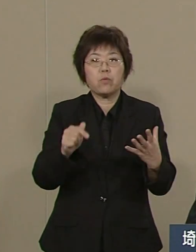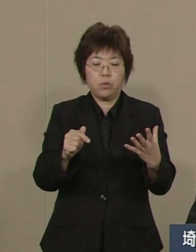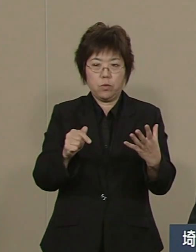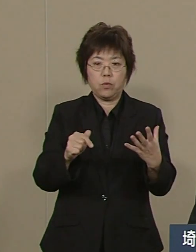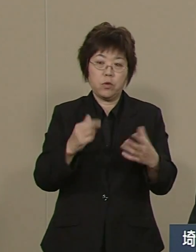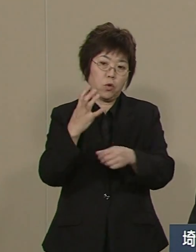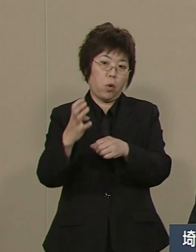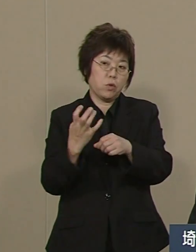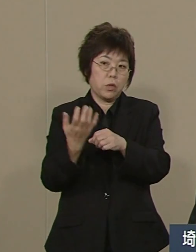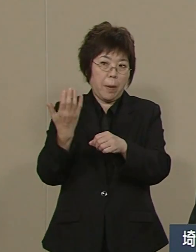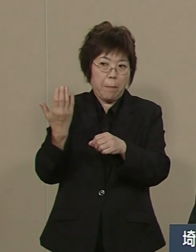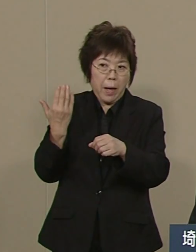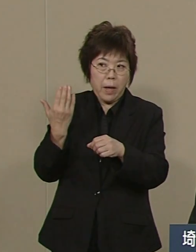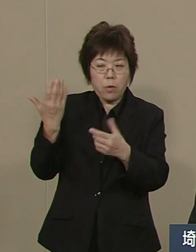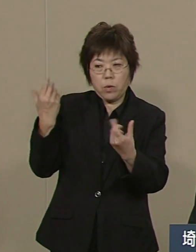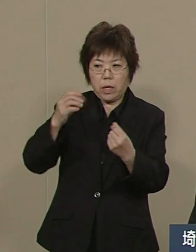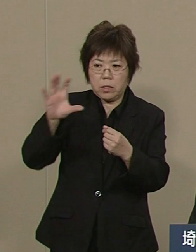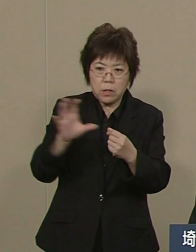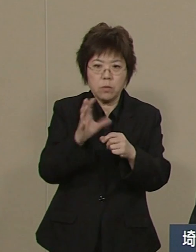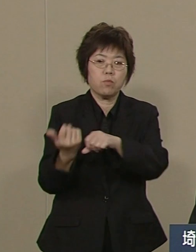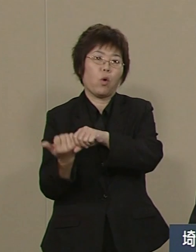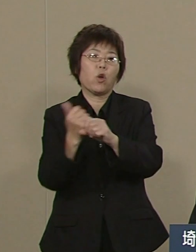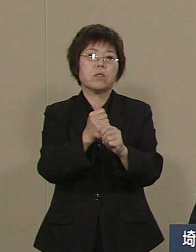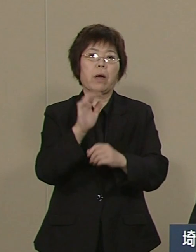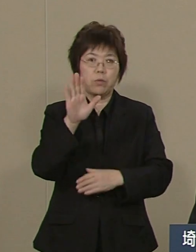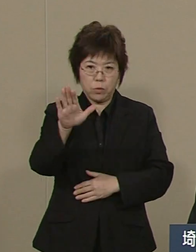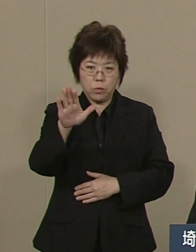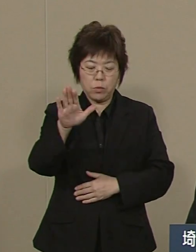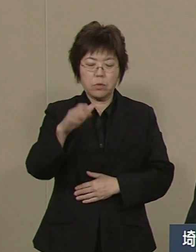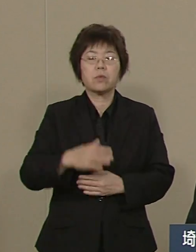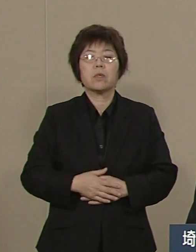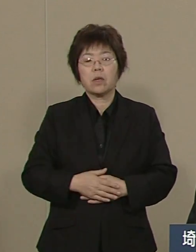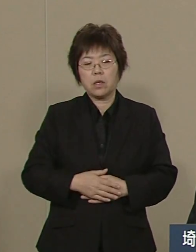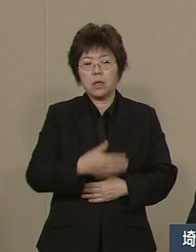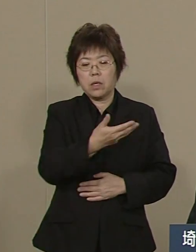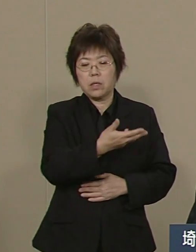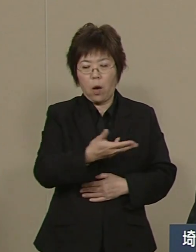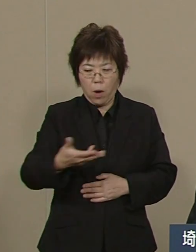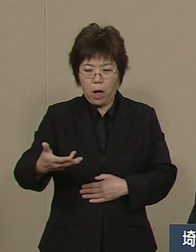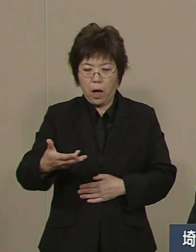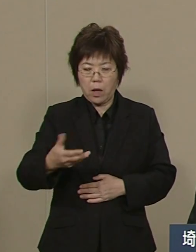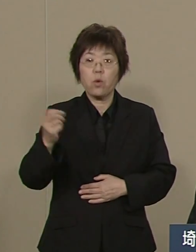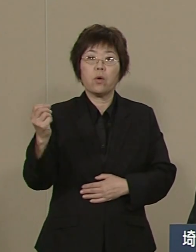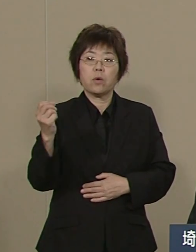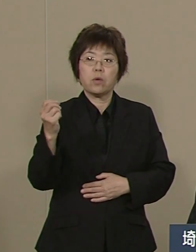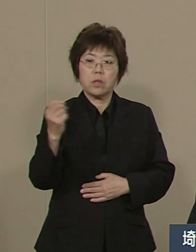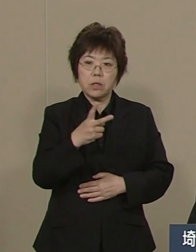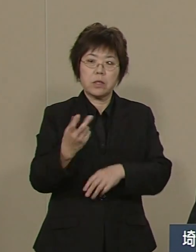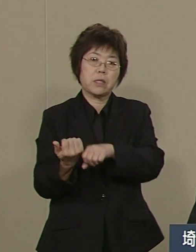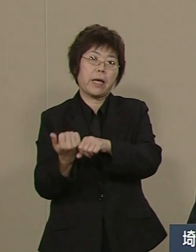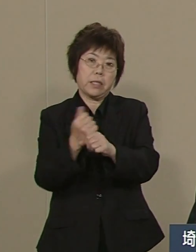そして 川の再生についても 鮎のすむ